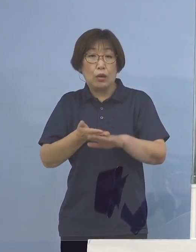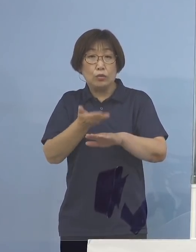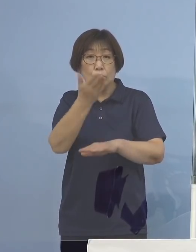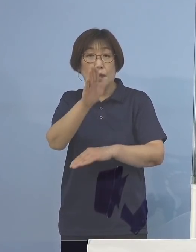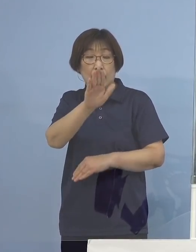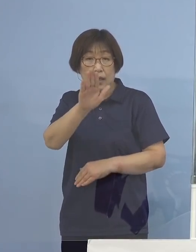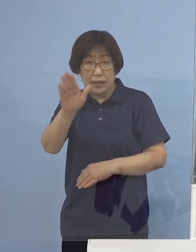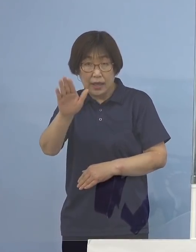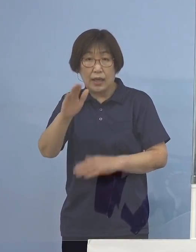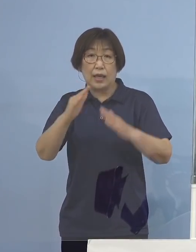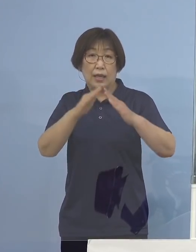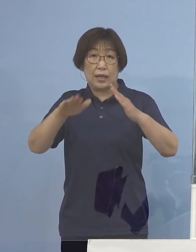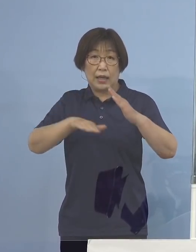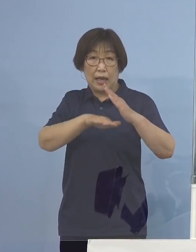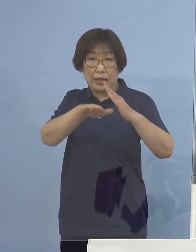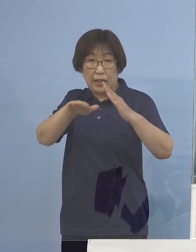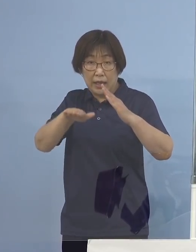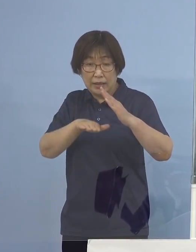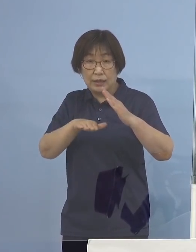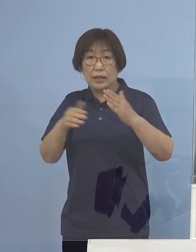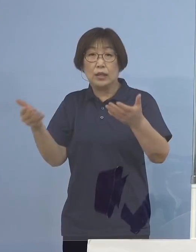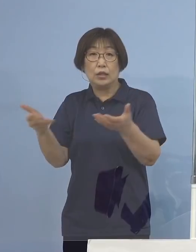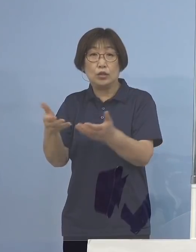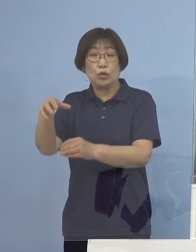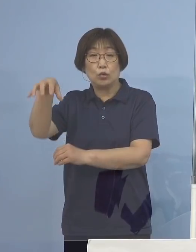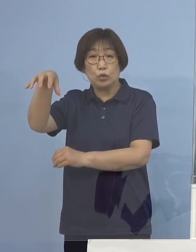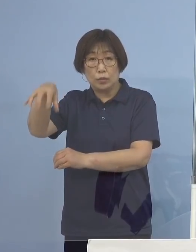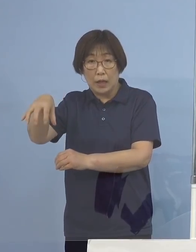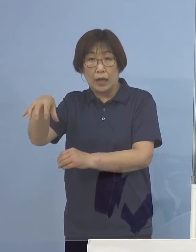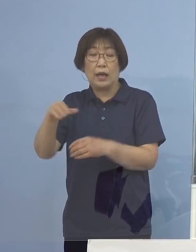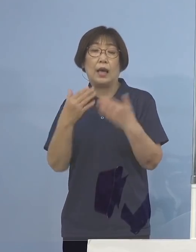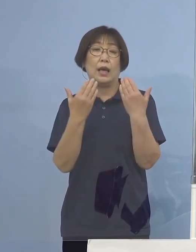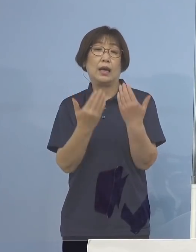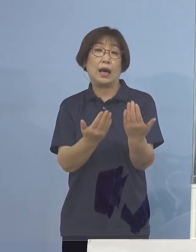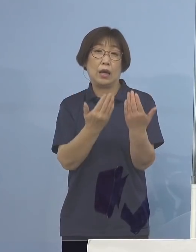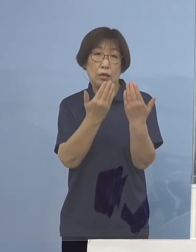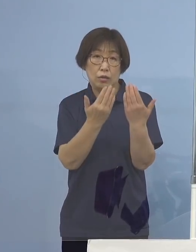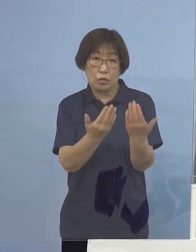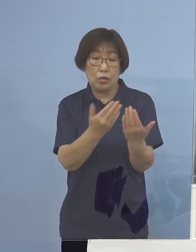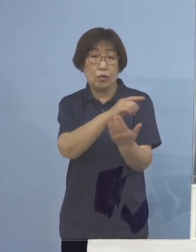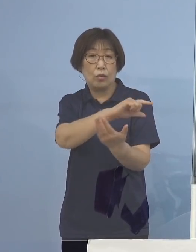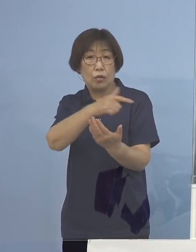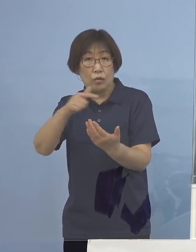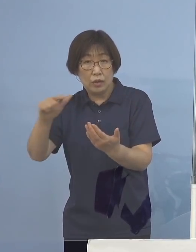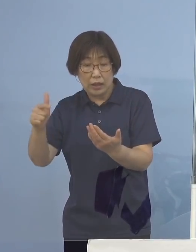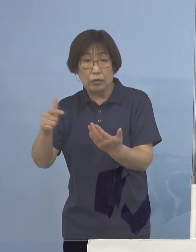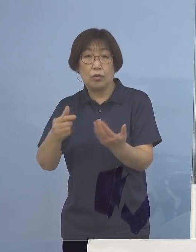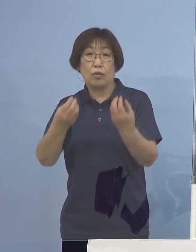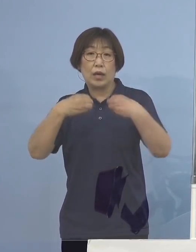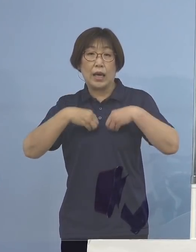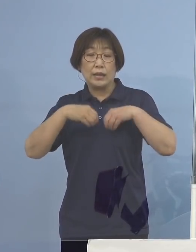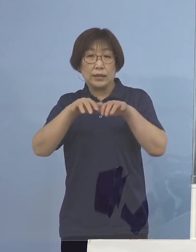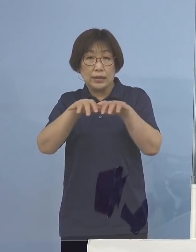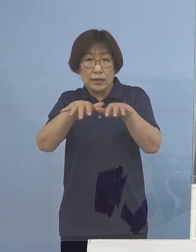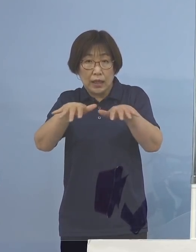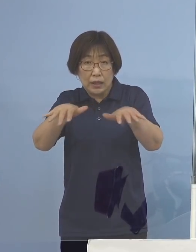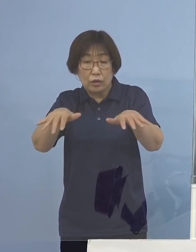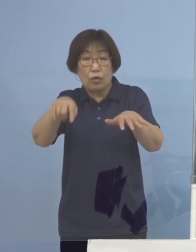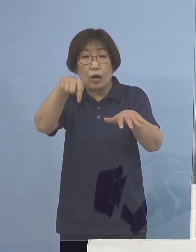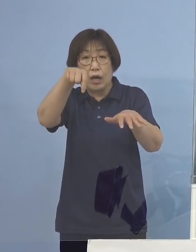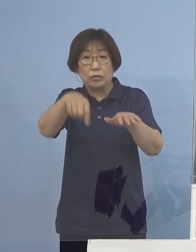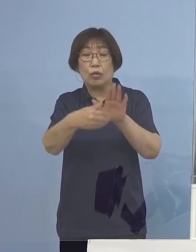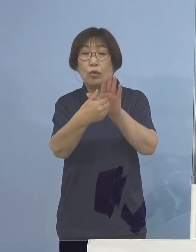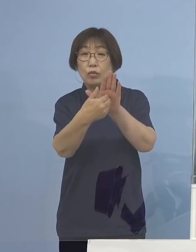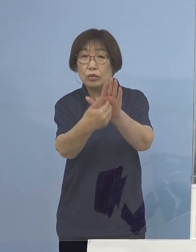ご家庭、職場、学校での 感染の拡がりを防いでいただくためにも